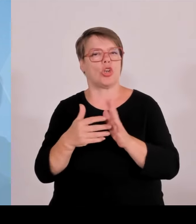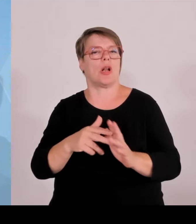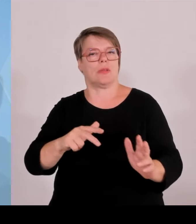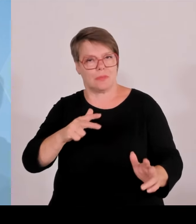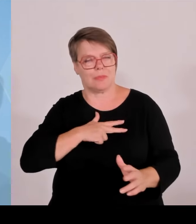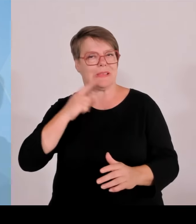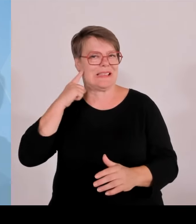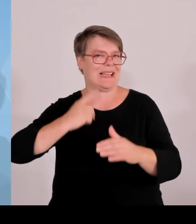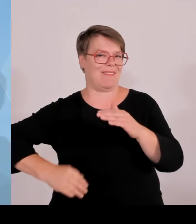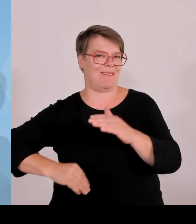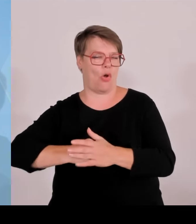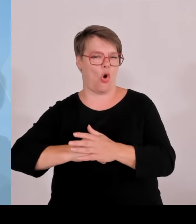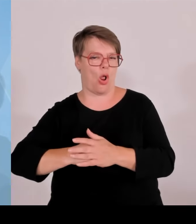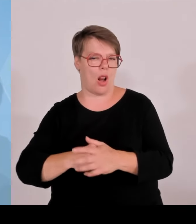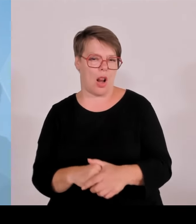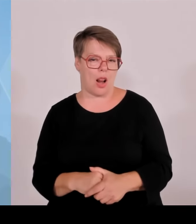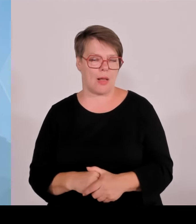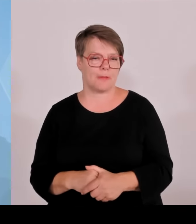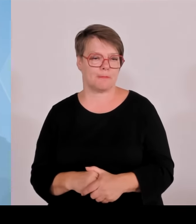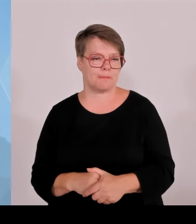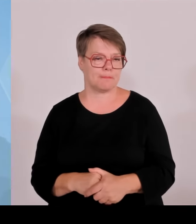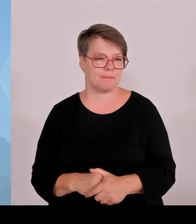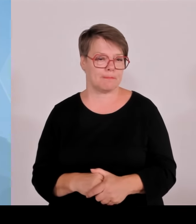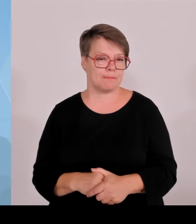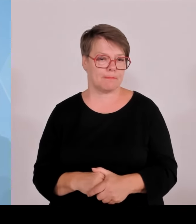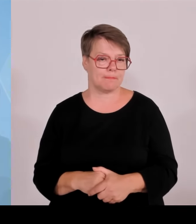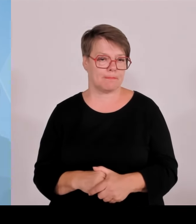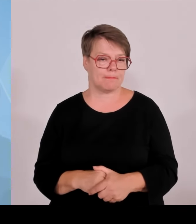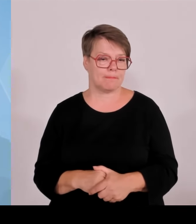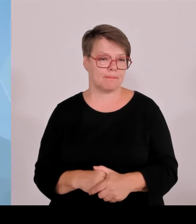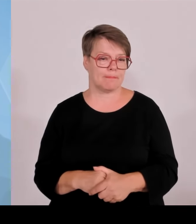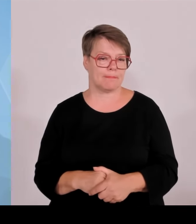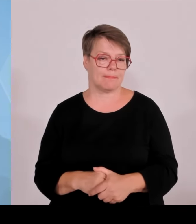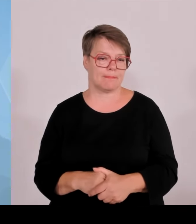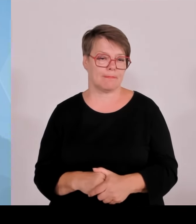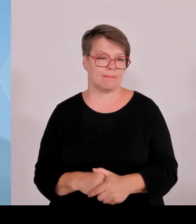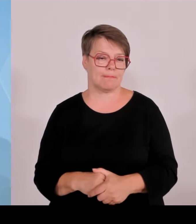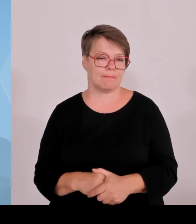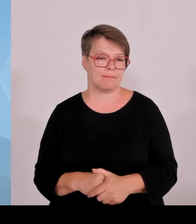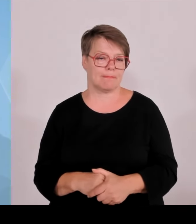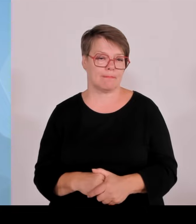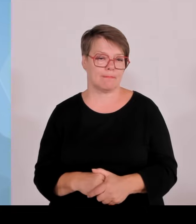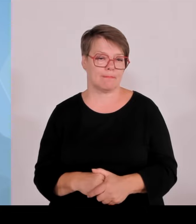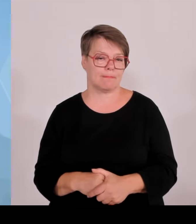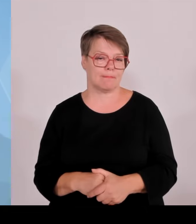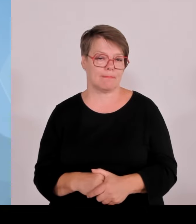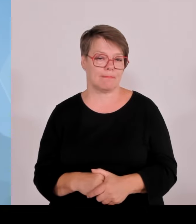dass diese Grenzkontrollen einfach sinnvoll sind. Mit Blick auf die innere Sicherheit im Land und